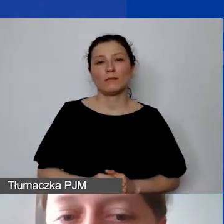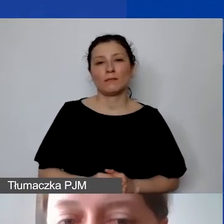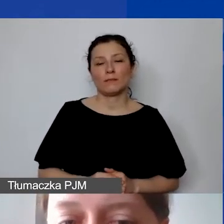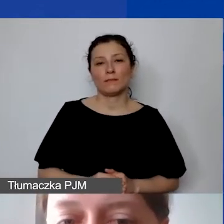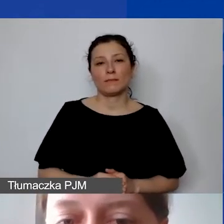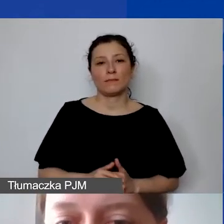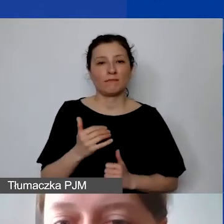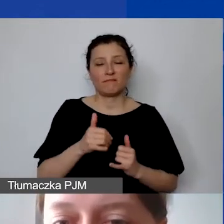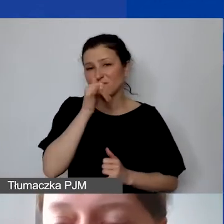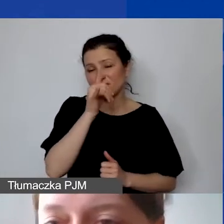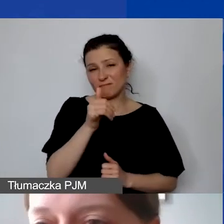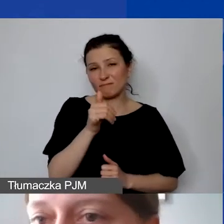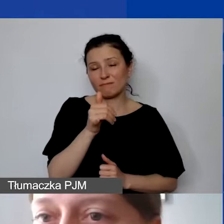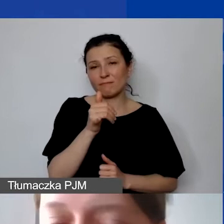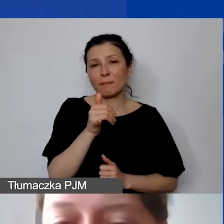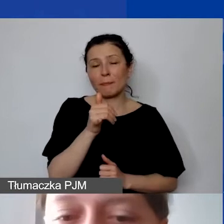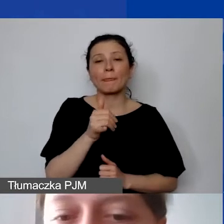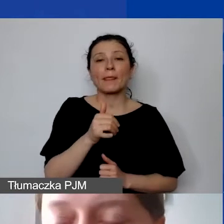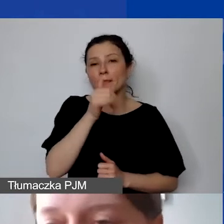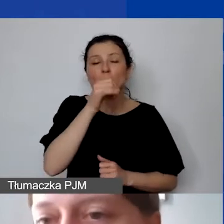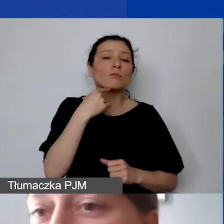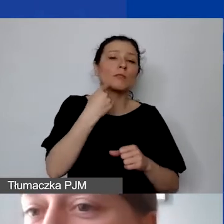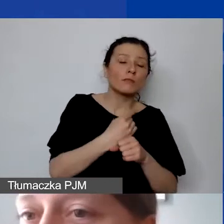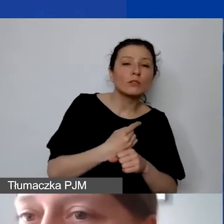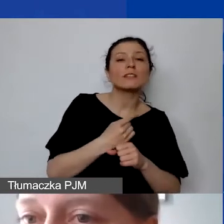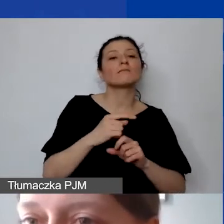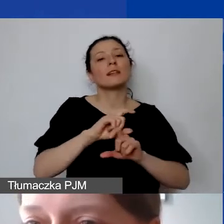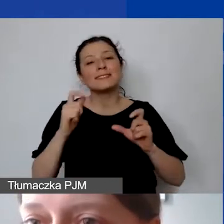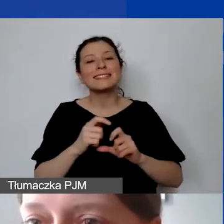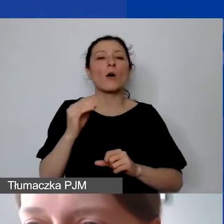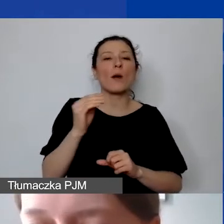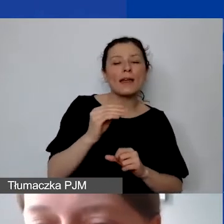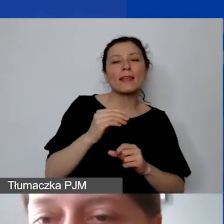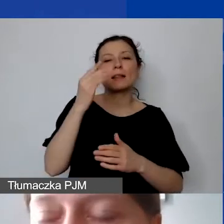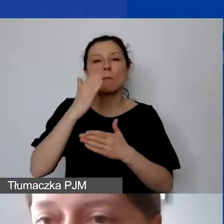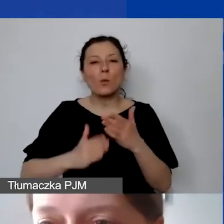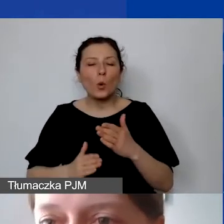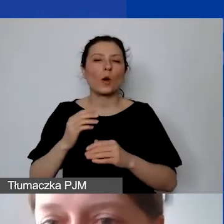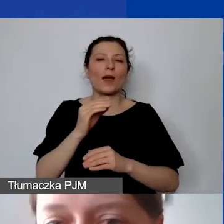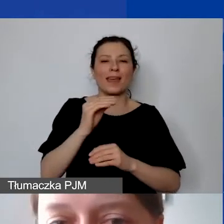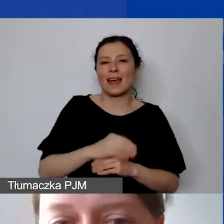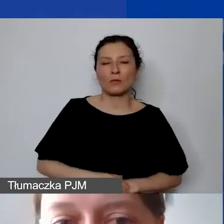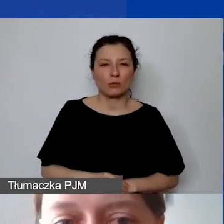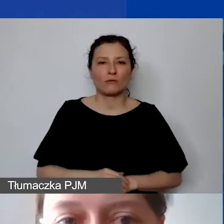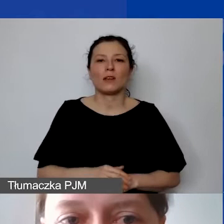czy jest to cały etat, pół etatu, ćwiartka, jaka jest minimalna stawka godzinowa założona w projekcie.